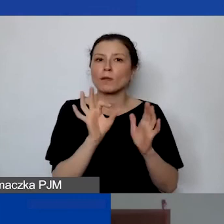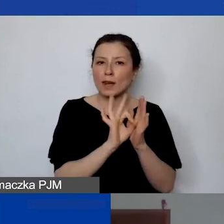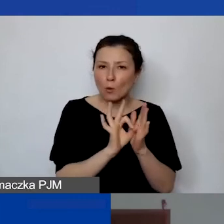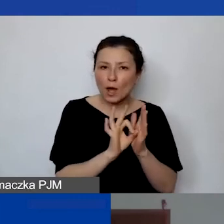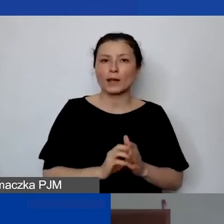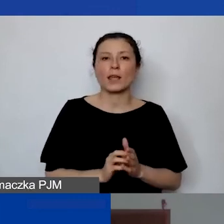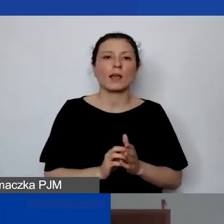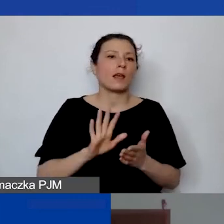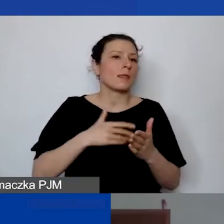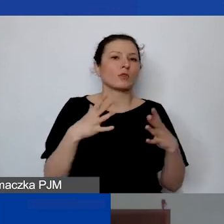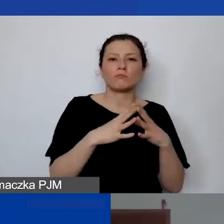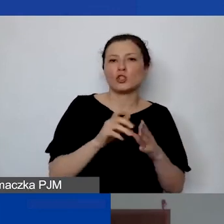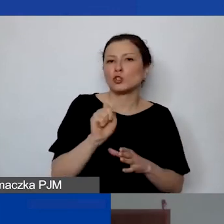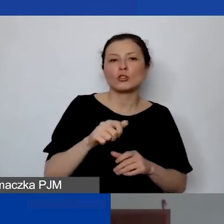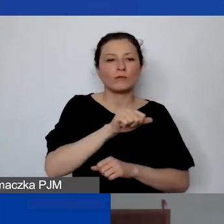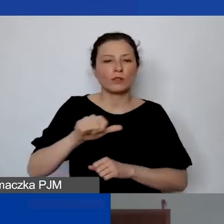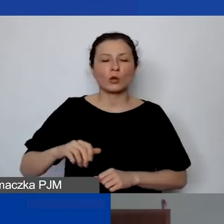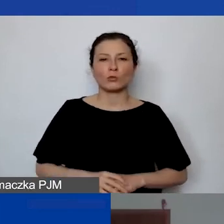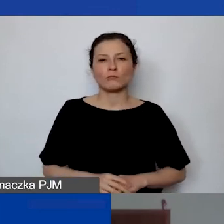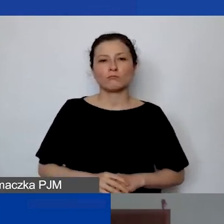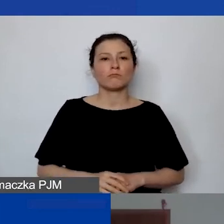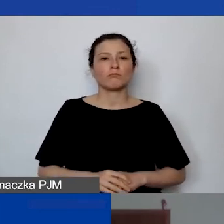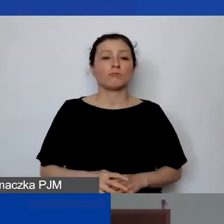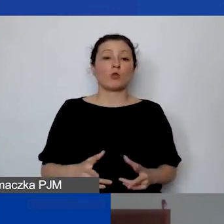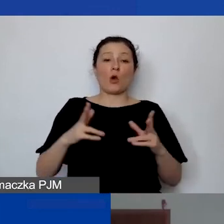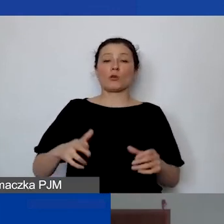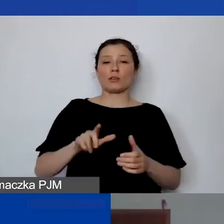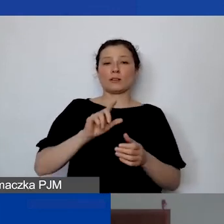10 godzin w tygodniu przez 12 miesięcy trwania projektu,